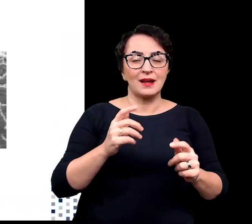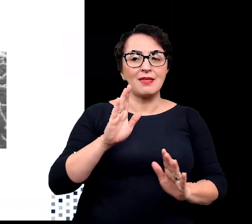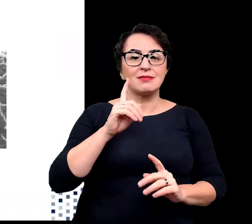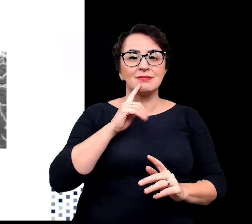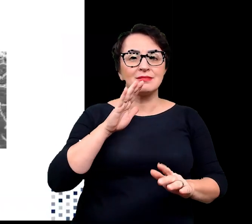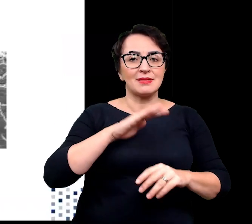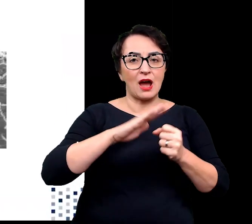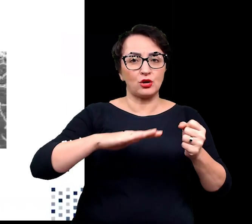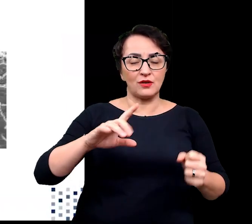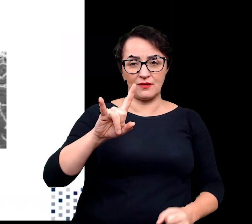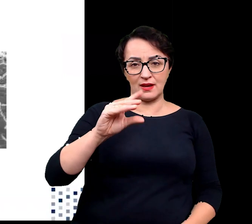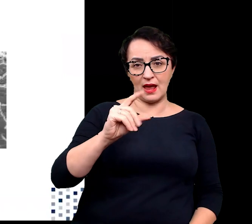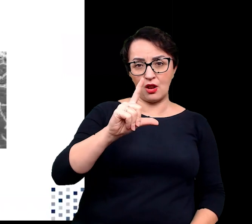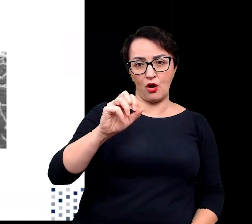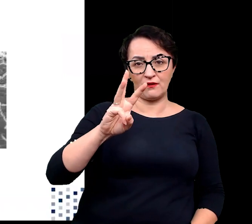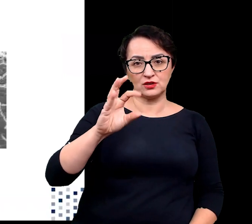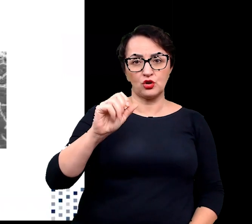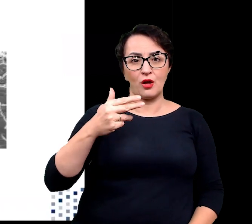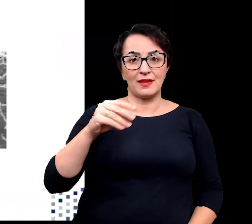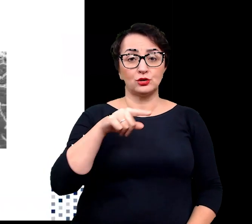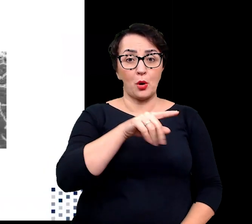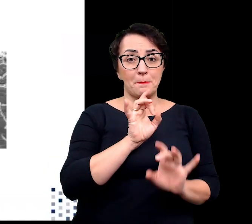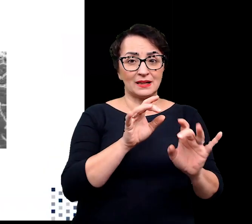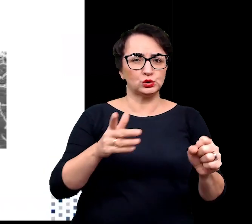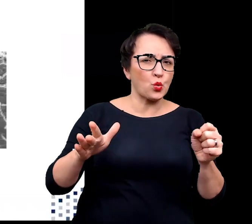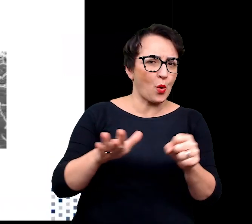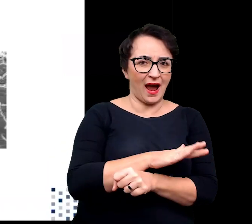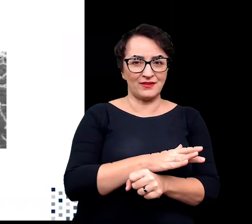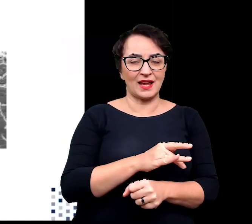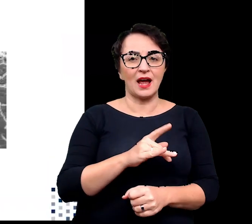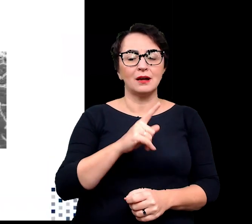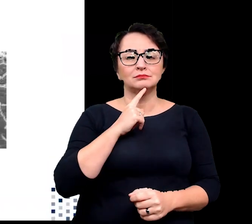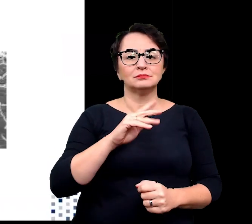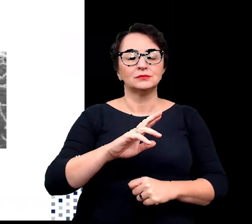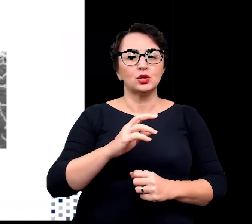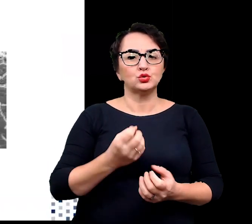Thermus aquaticus stała się sławna jako źródło termostabilnych enzymów,